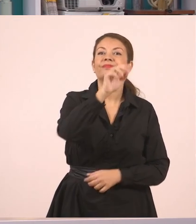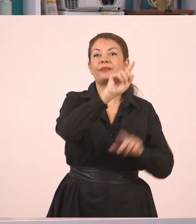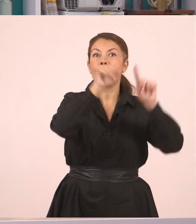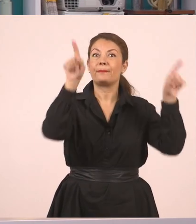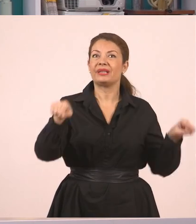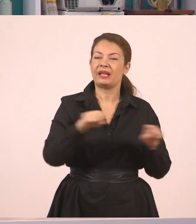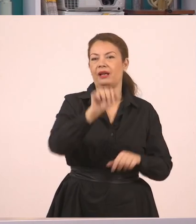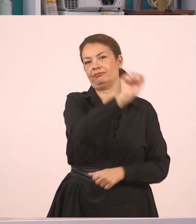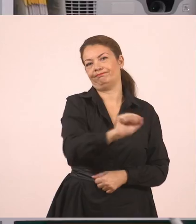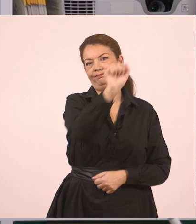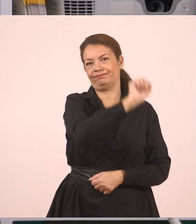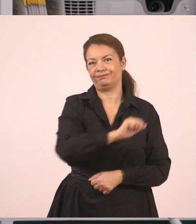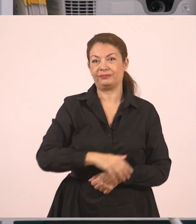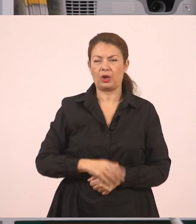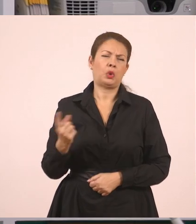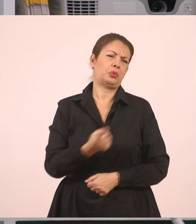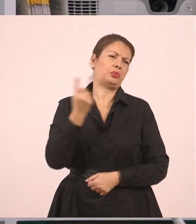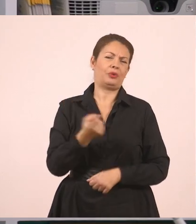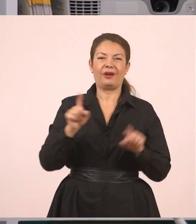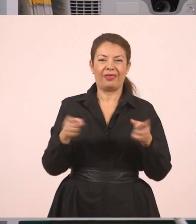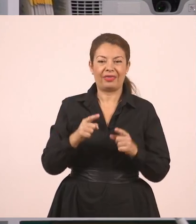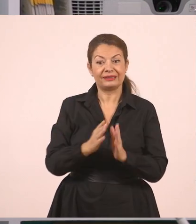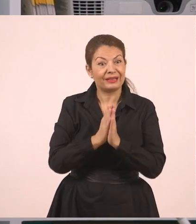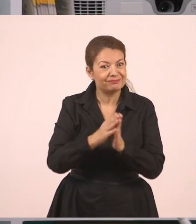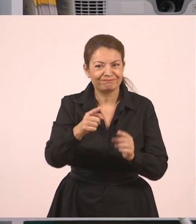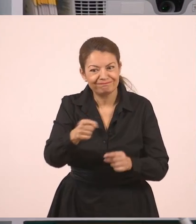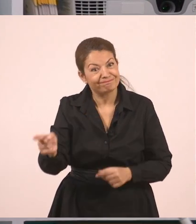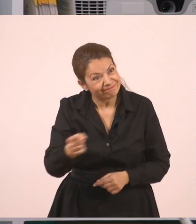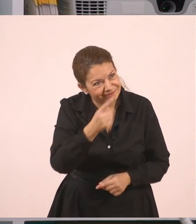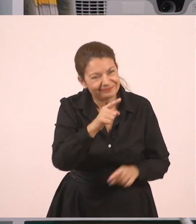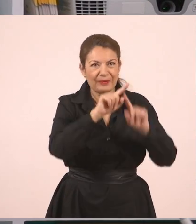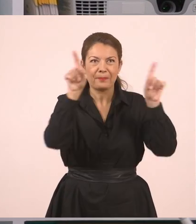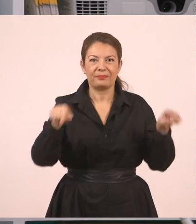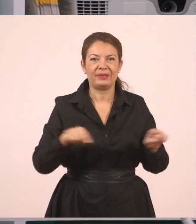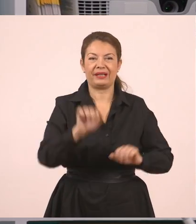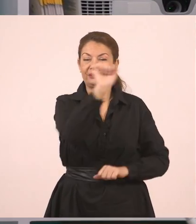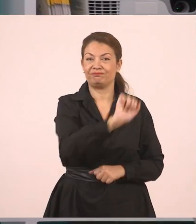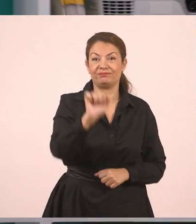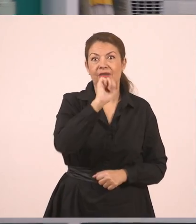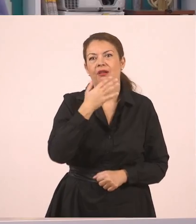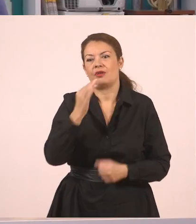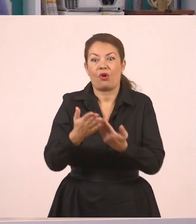σας ζητάει πολλές φορές η δασκάλα ή ο δάσκαλός σας να σβήνετε τον πίνακα. Είναι πολύτιμη η βοήθειά σας!